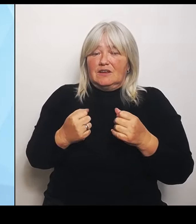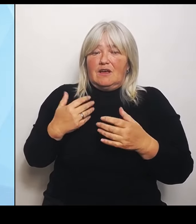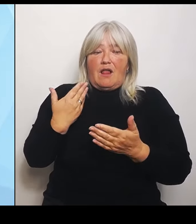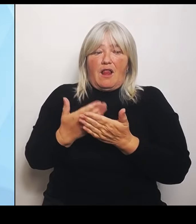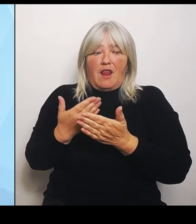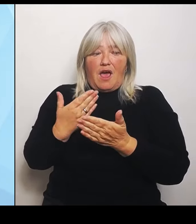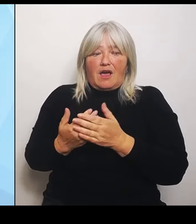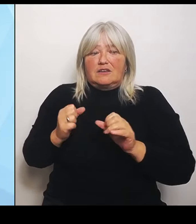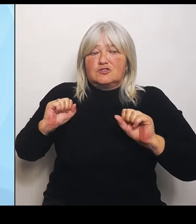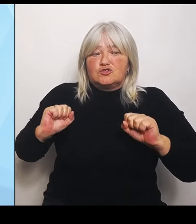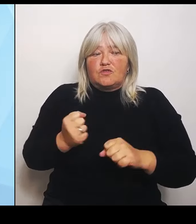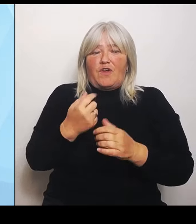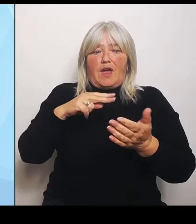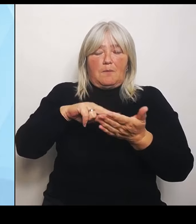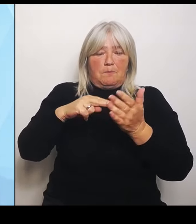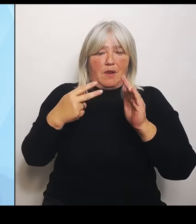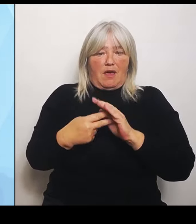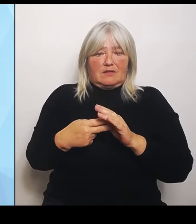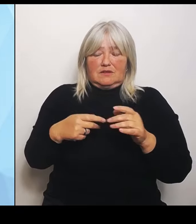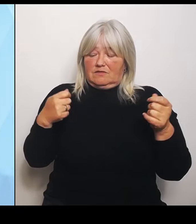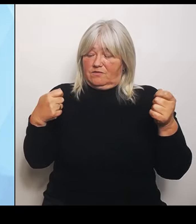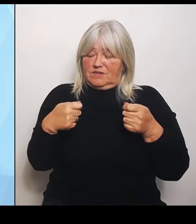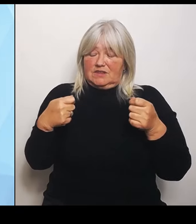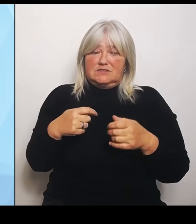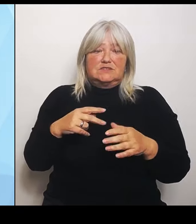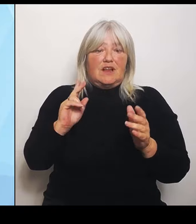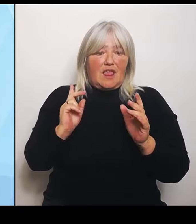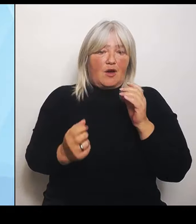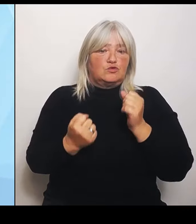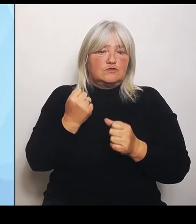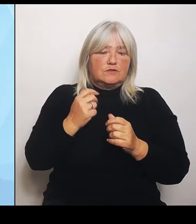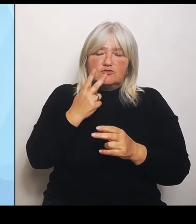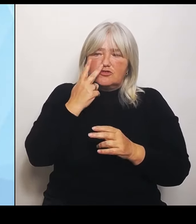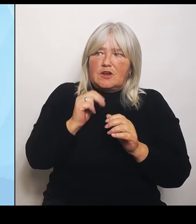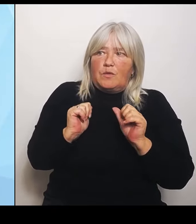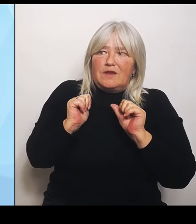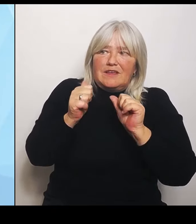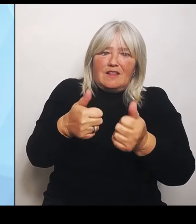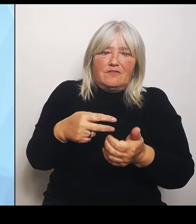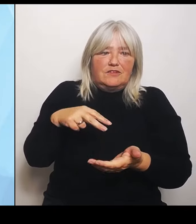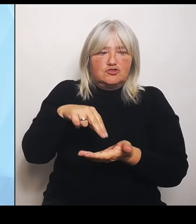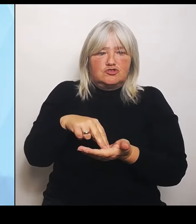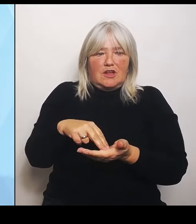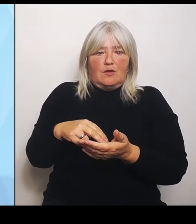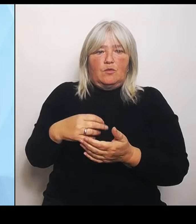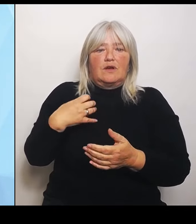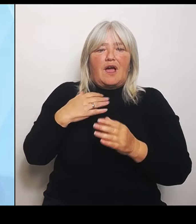herauszukristallisieren, die die Krankenhausträger vor Ort in dem Reformprozess auch tatsächlich zu unterstützen.